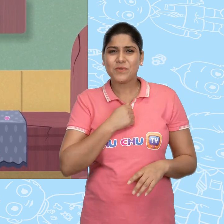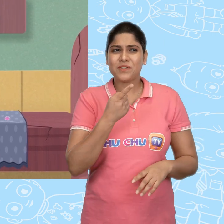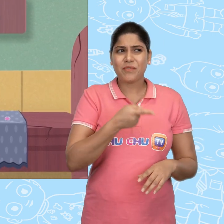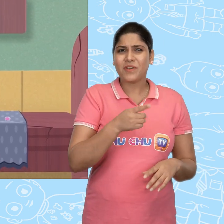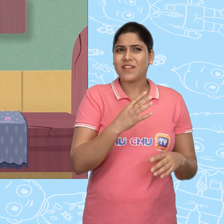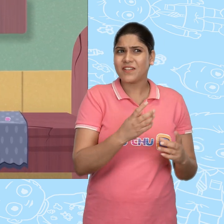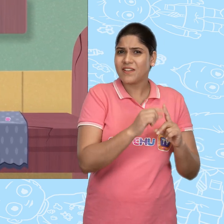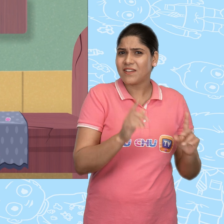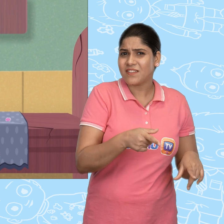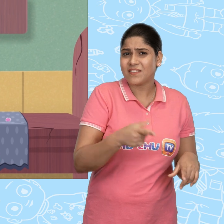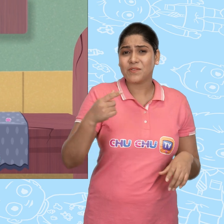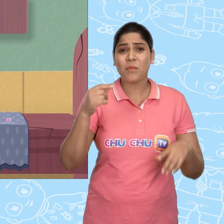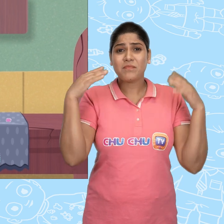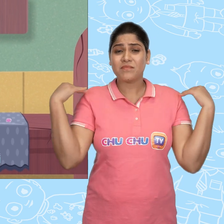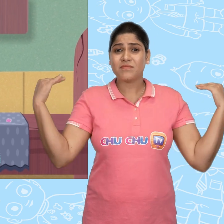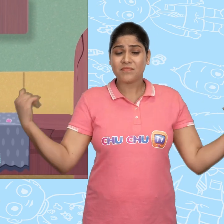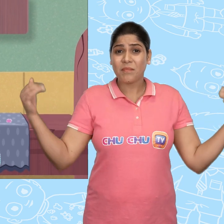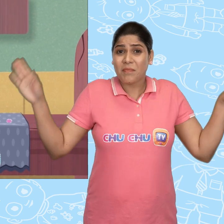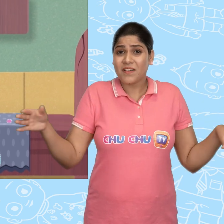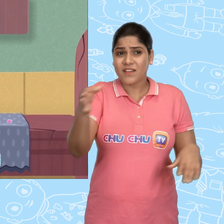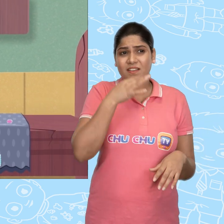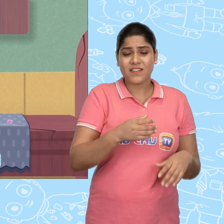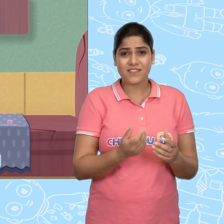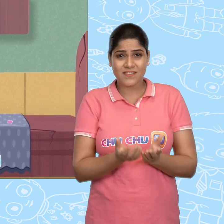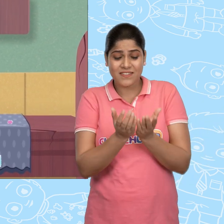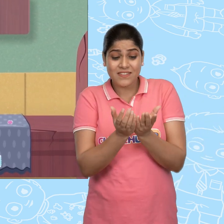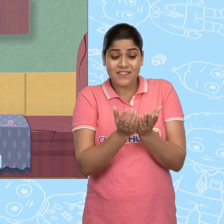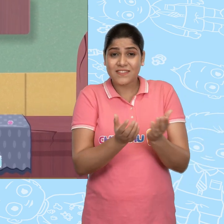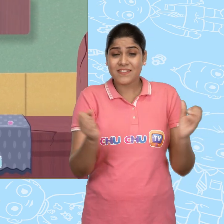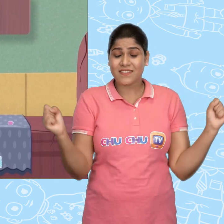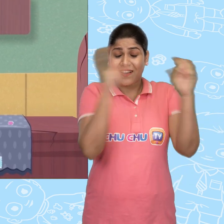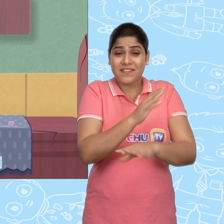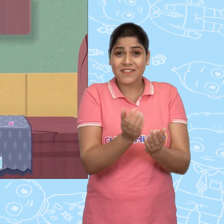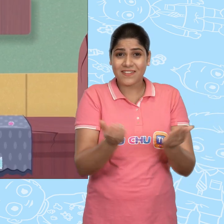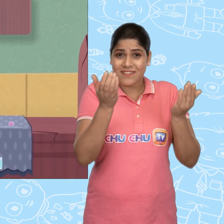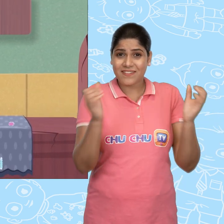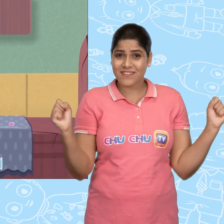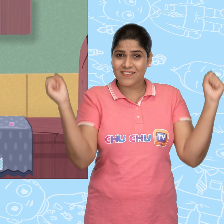मुझे वही करना चाहिए जो परी ने कहा था. जादुई कटोरे, जादुई कटोरे